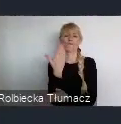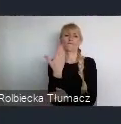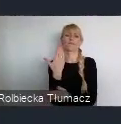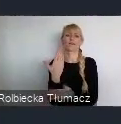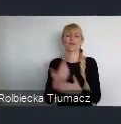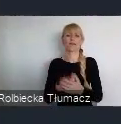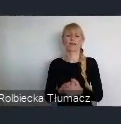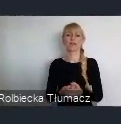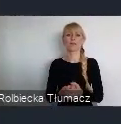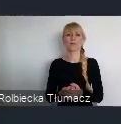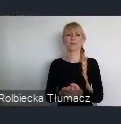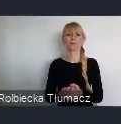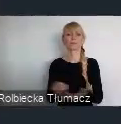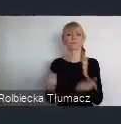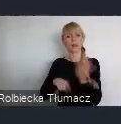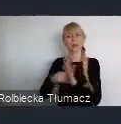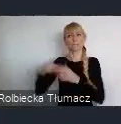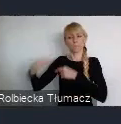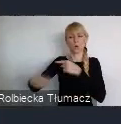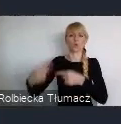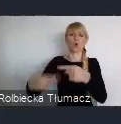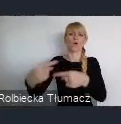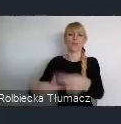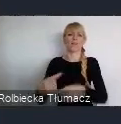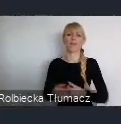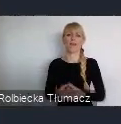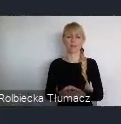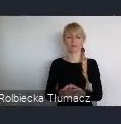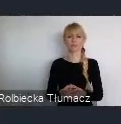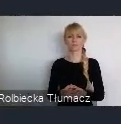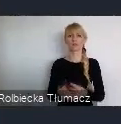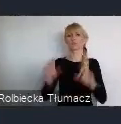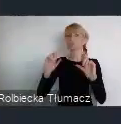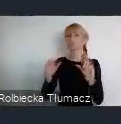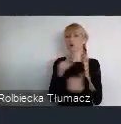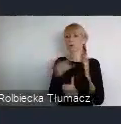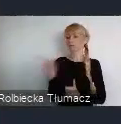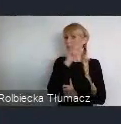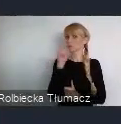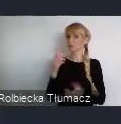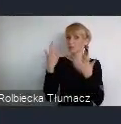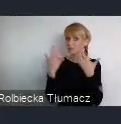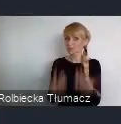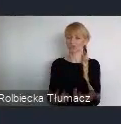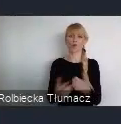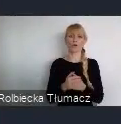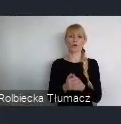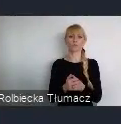co jest dla kolejnych pokoleń oczekiwane. Co spowoduje, że z Katowic nie będą odpływali ludzie